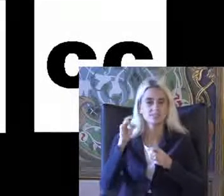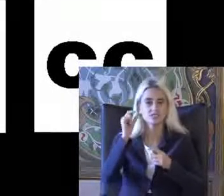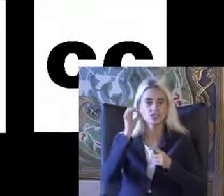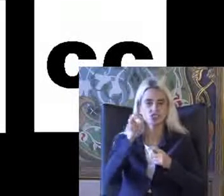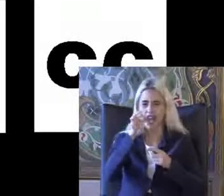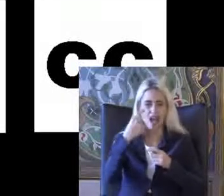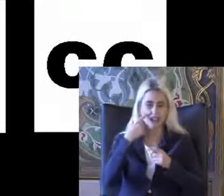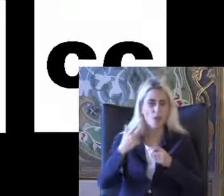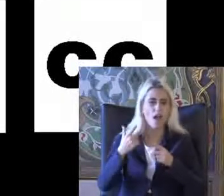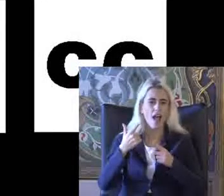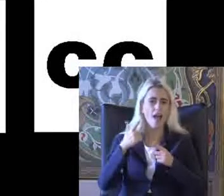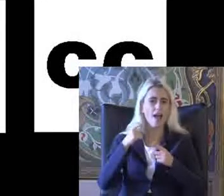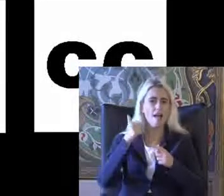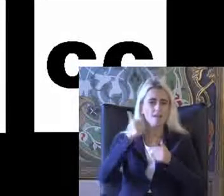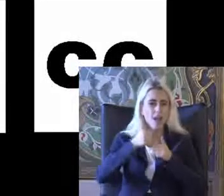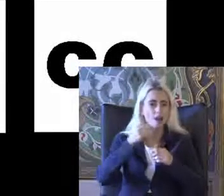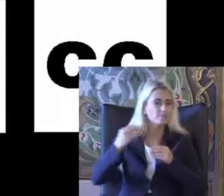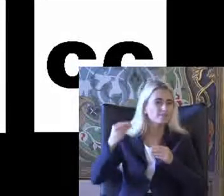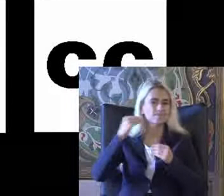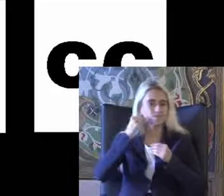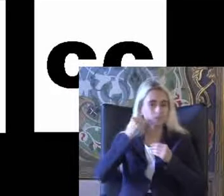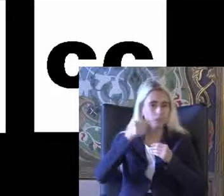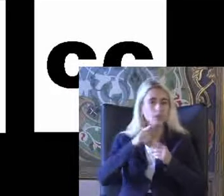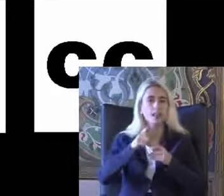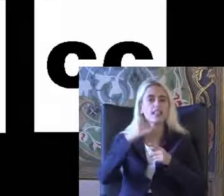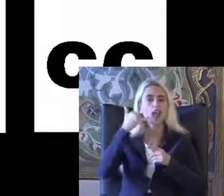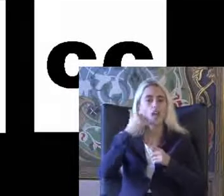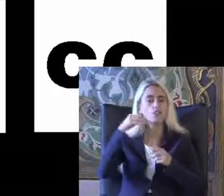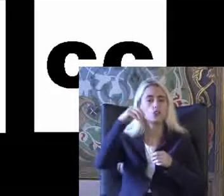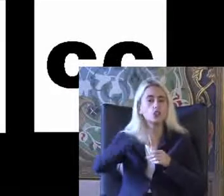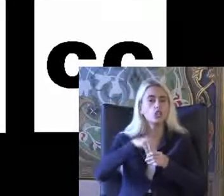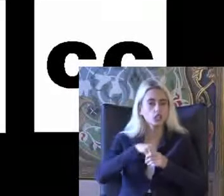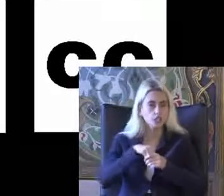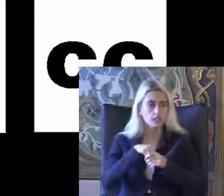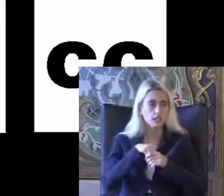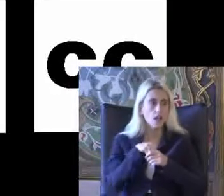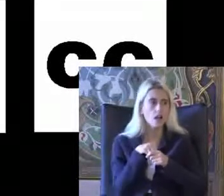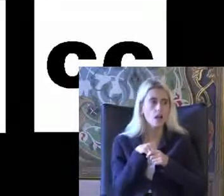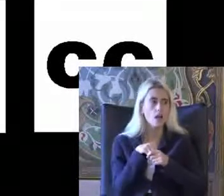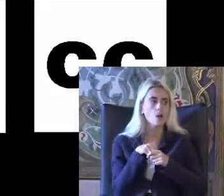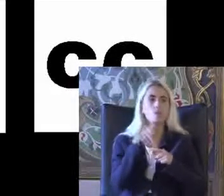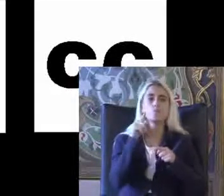Icra cihazlar Hatta kullandığınız telefonlarda bile Bu Durumu görebiliyor